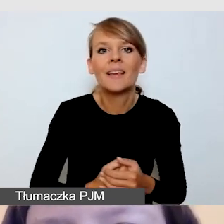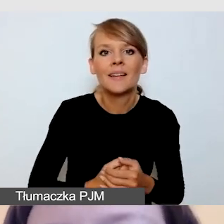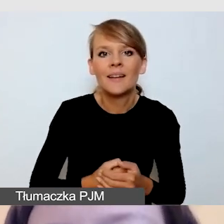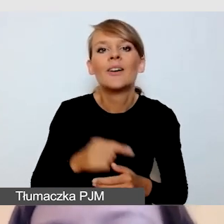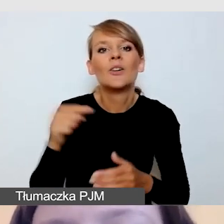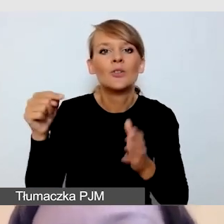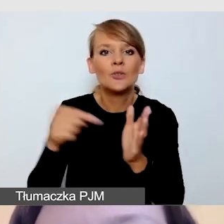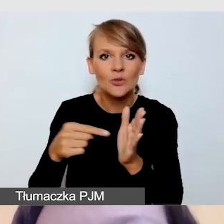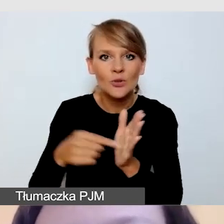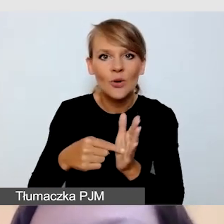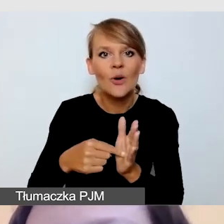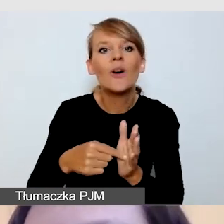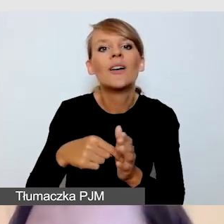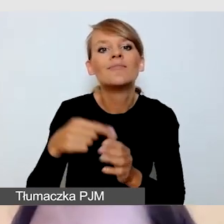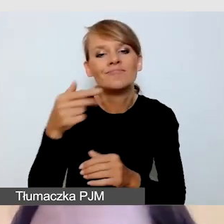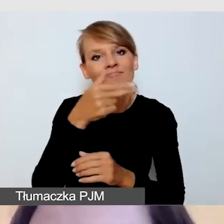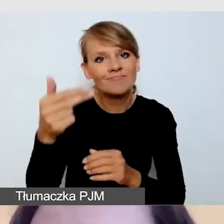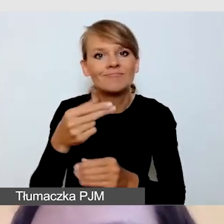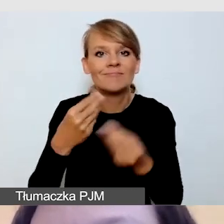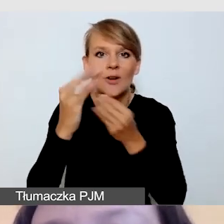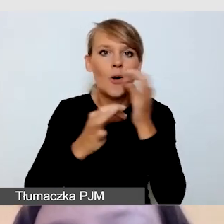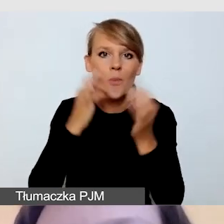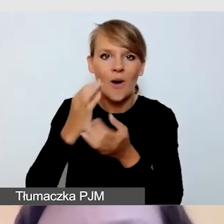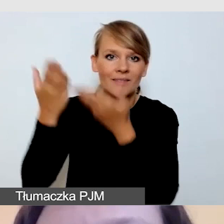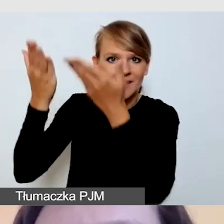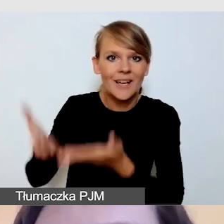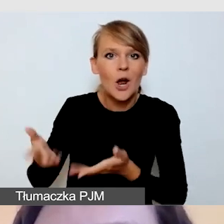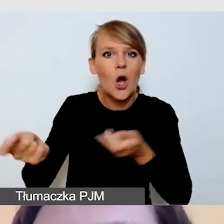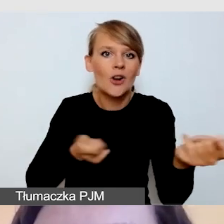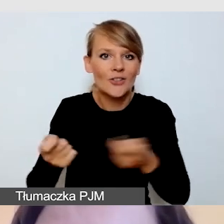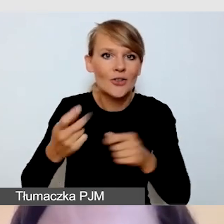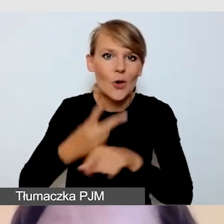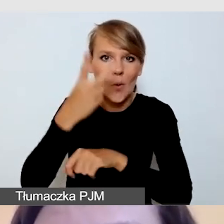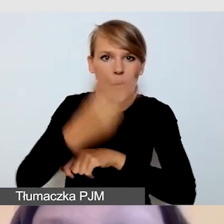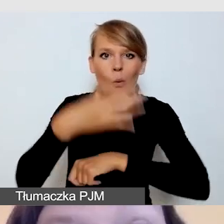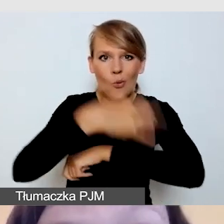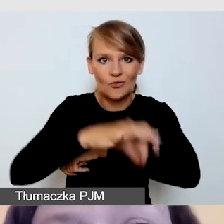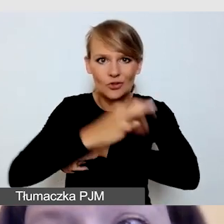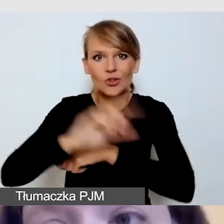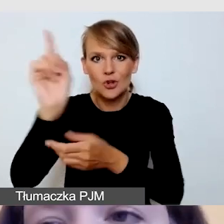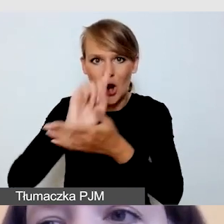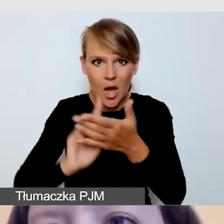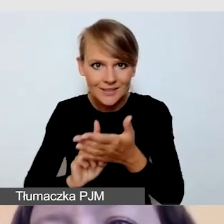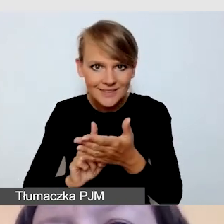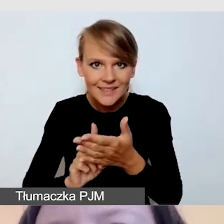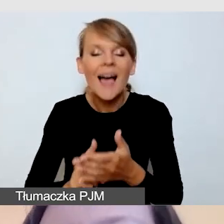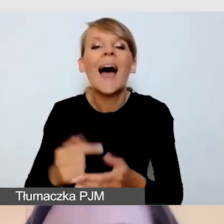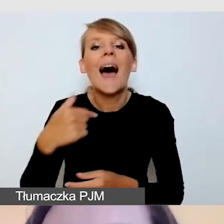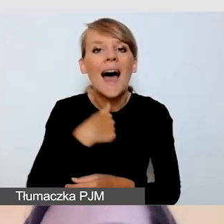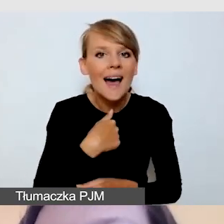koordynatorka dostępności z Uniwersytetu Śląskiego. Ja zaś uzupełnię moją prezentację